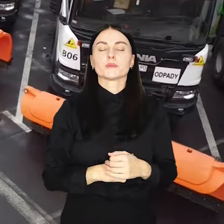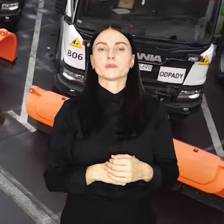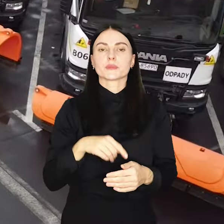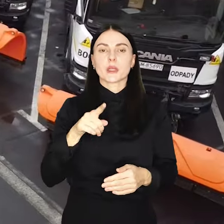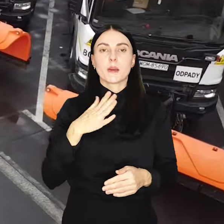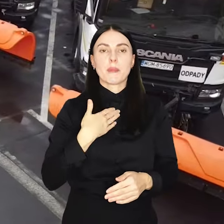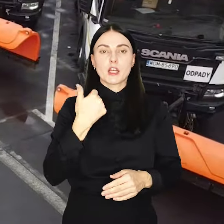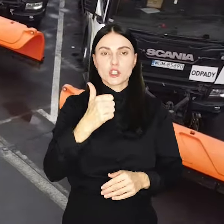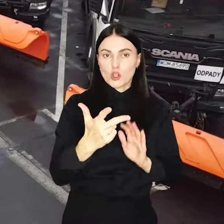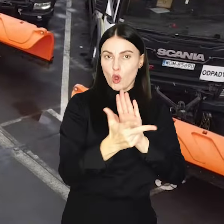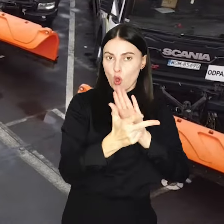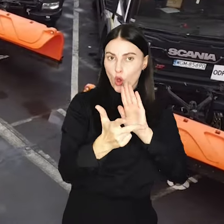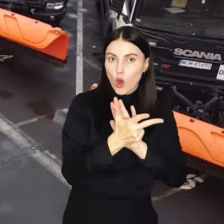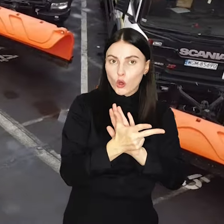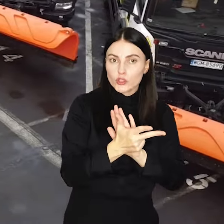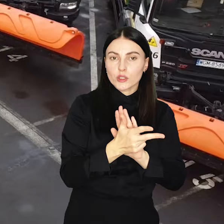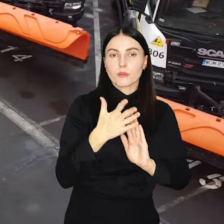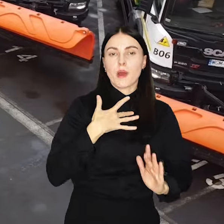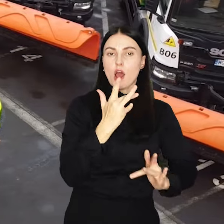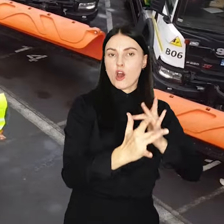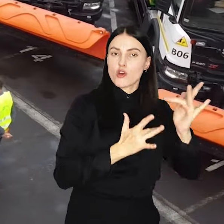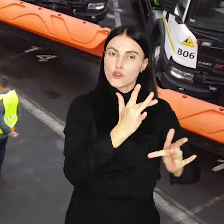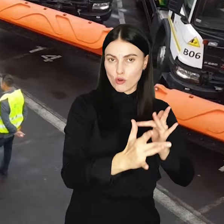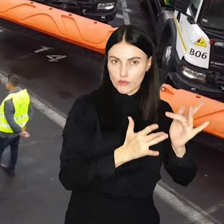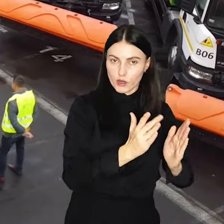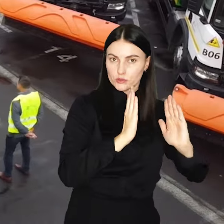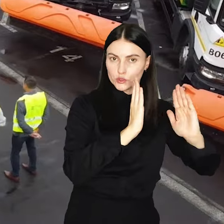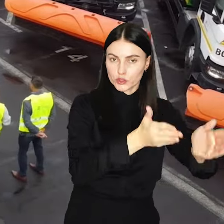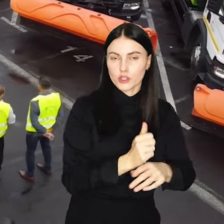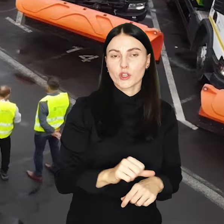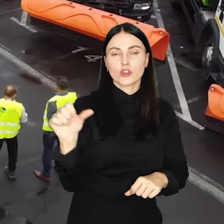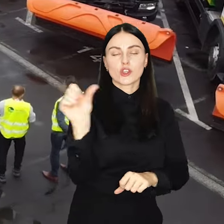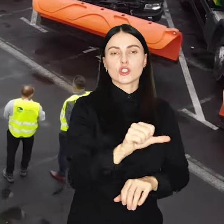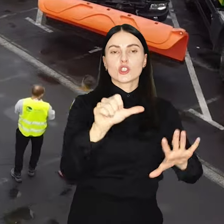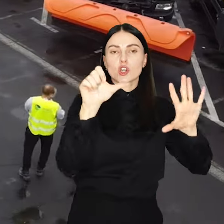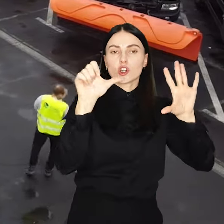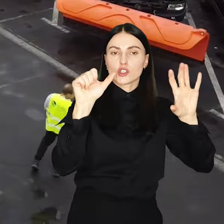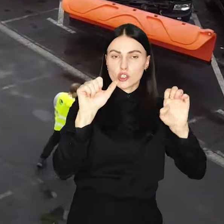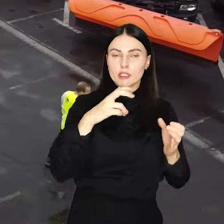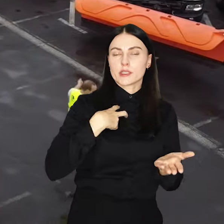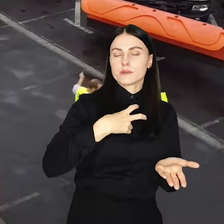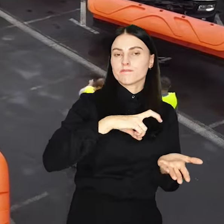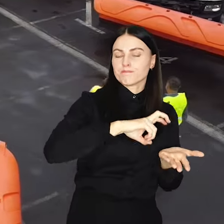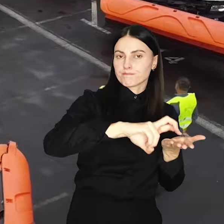A do tego 118 wydzielonych ścieżek rowerowych, 1600 chodników i ciągów